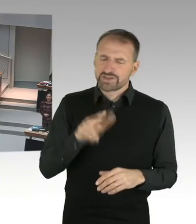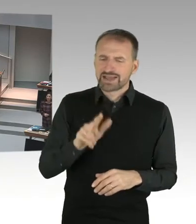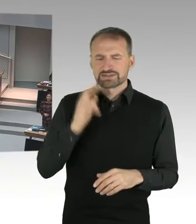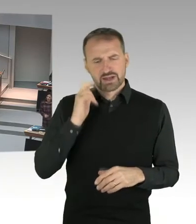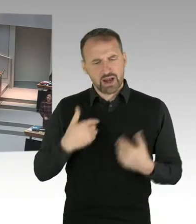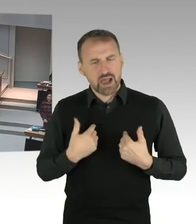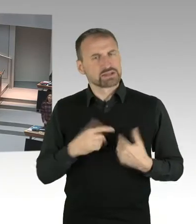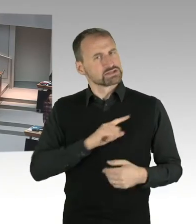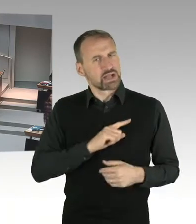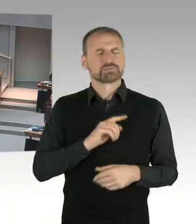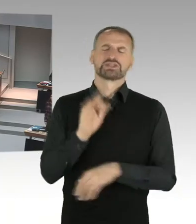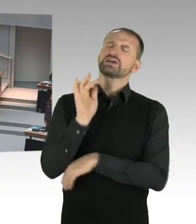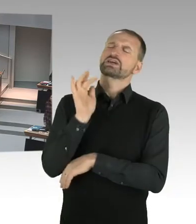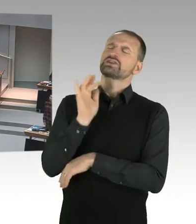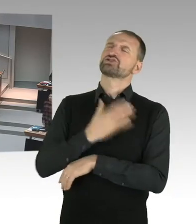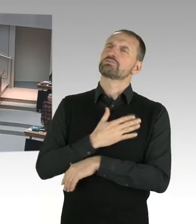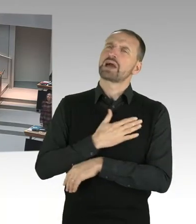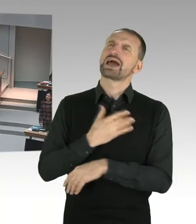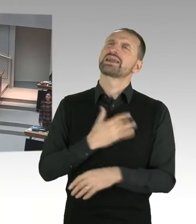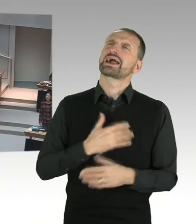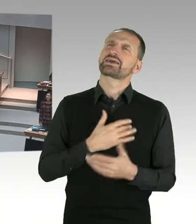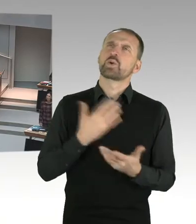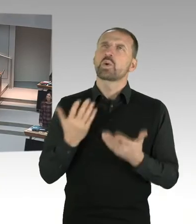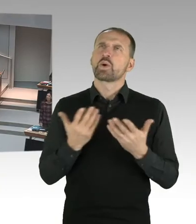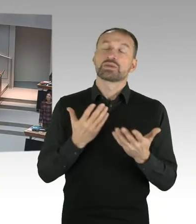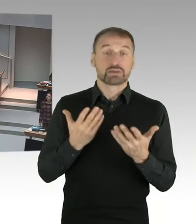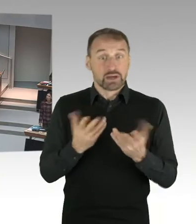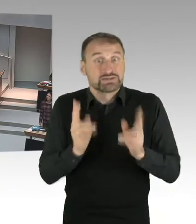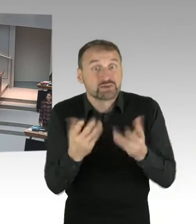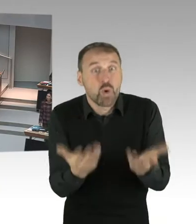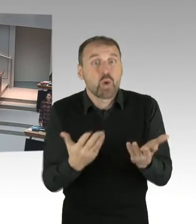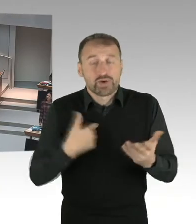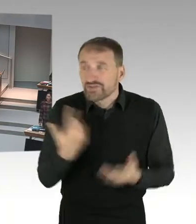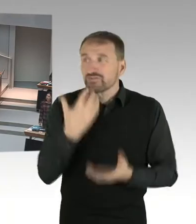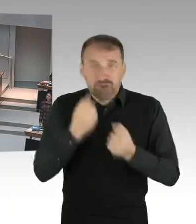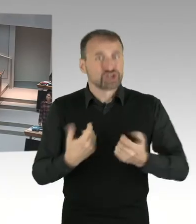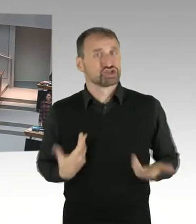Wir möchten, dass Kinder und Jugendliche zu mündigen Bürgern erzogen werden.